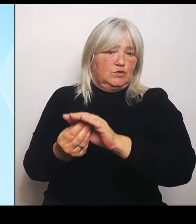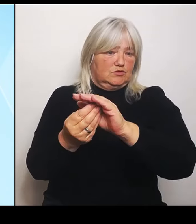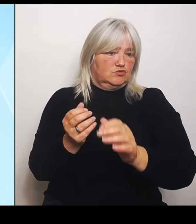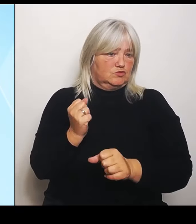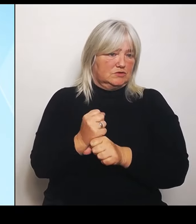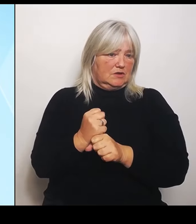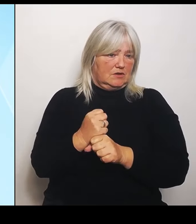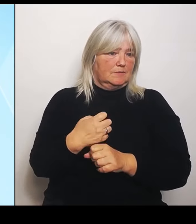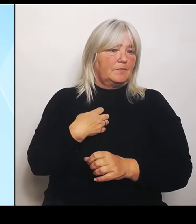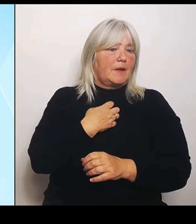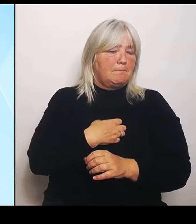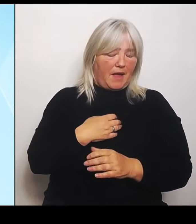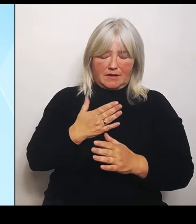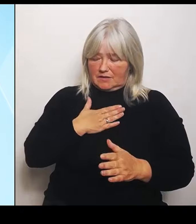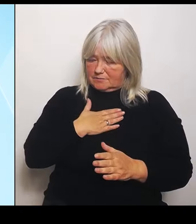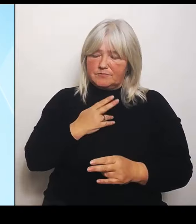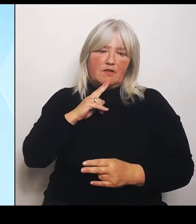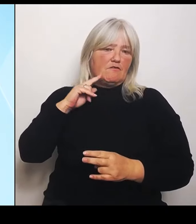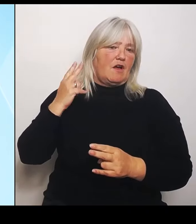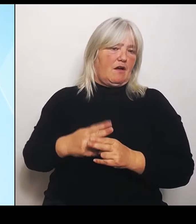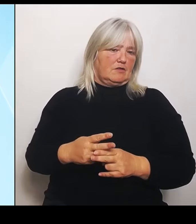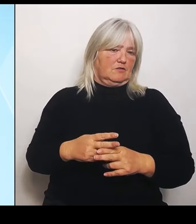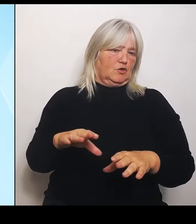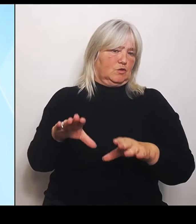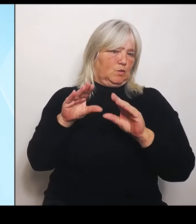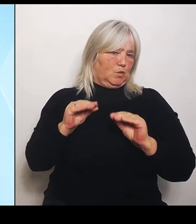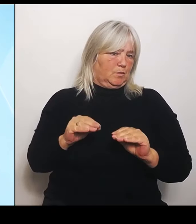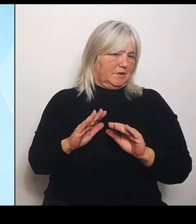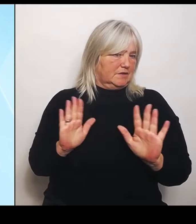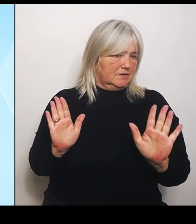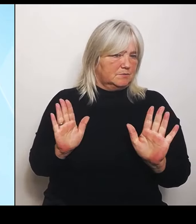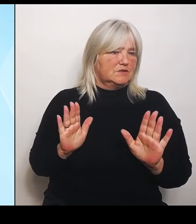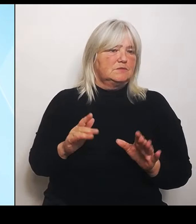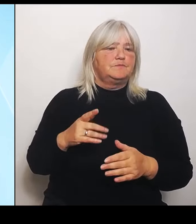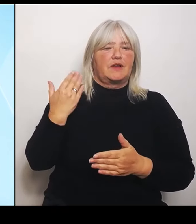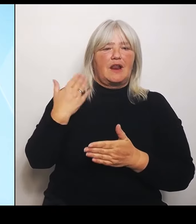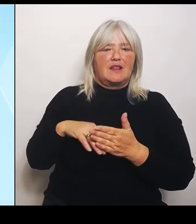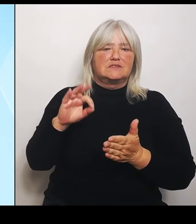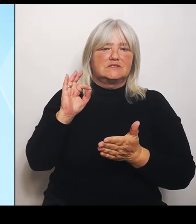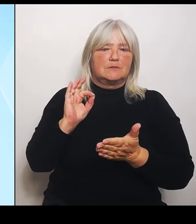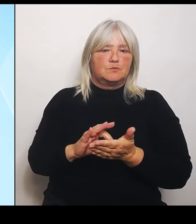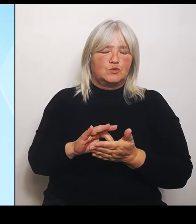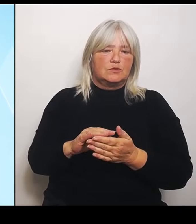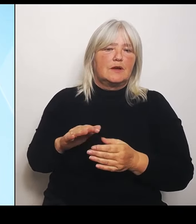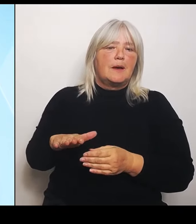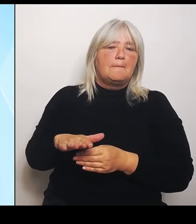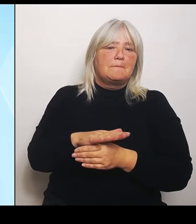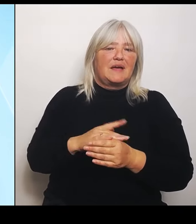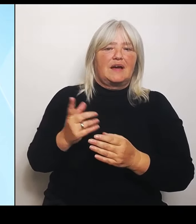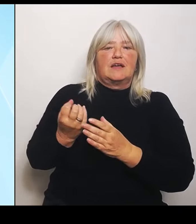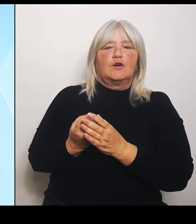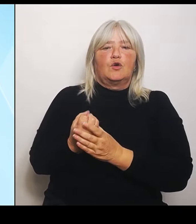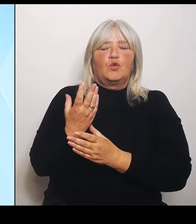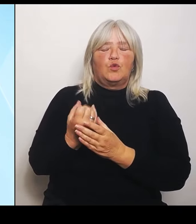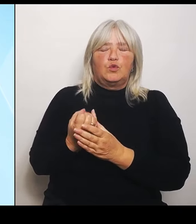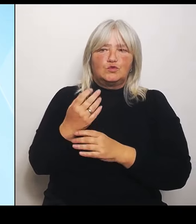Und der letzte Punkt, den ich anspreche, ist aus dem Bereich des Kultusministeriums, nämlich bilinguale